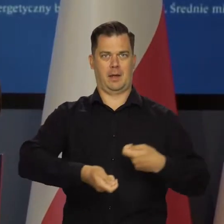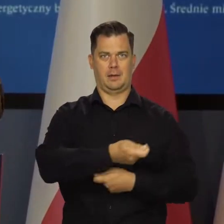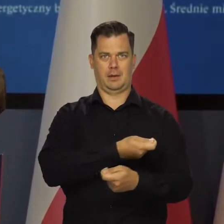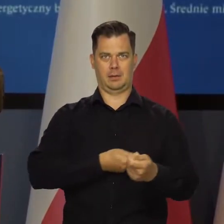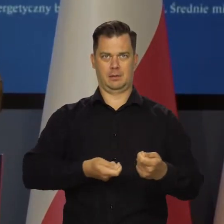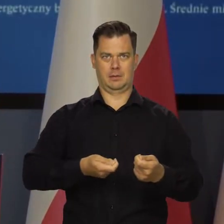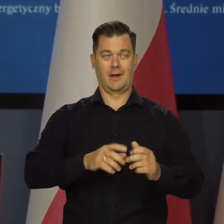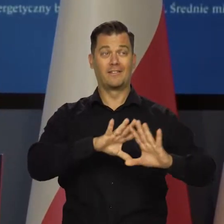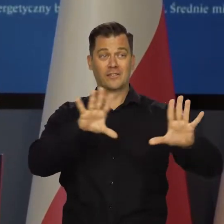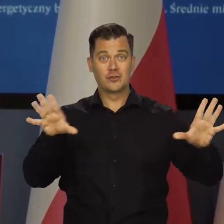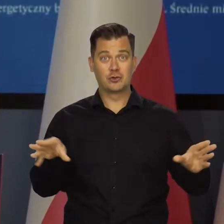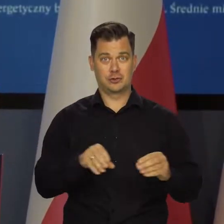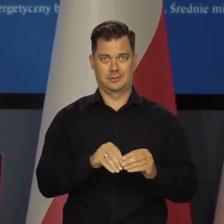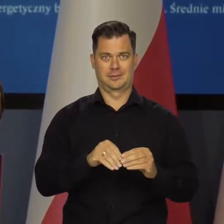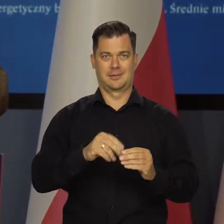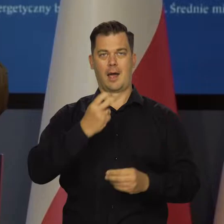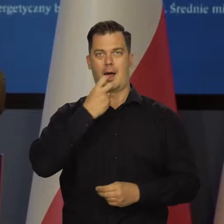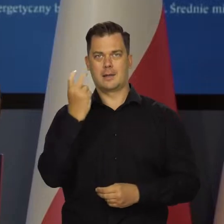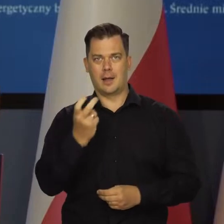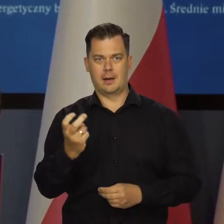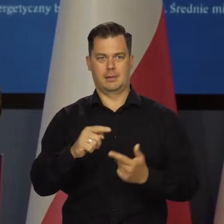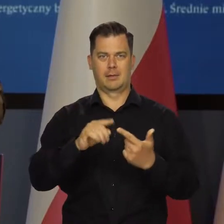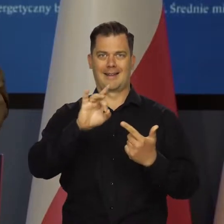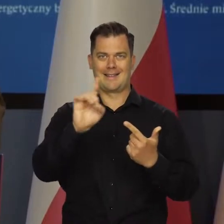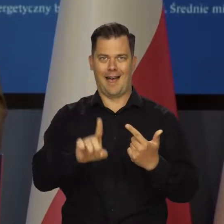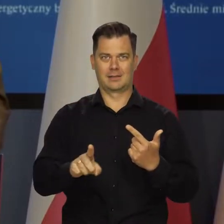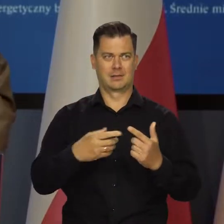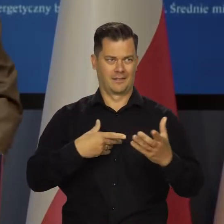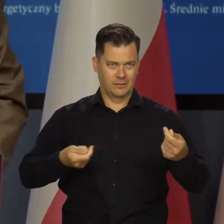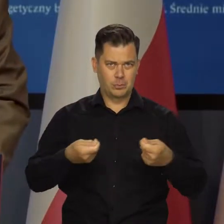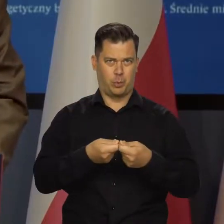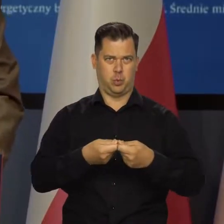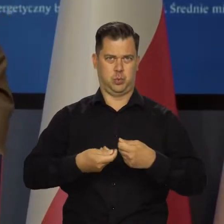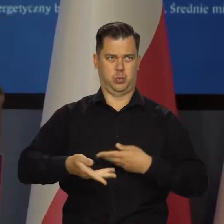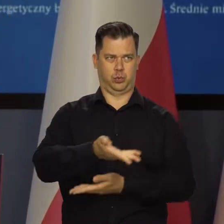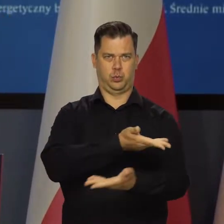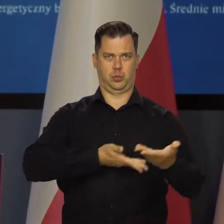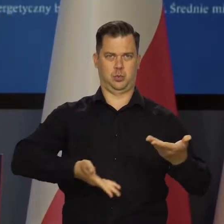Mamy wspólny rynek energii elektrycznej, wspólny rynek gazu i tak dalej.